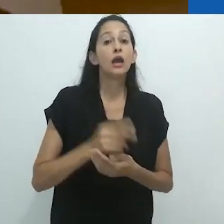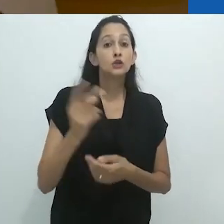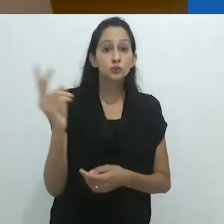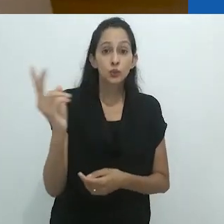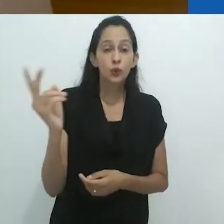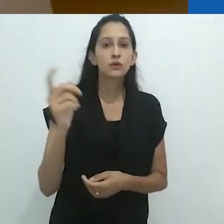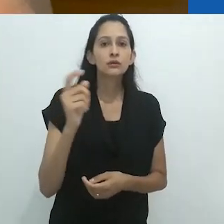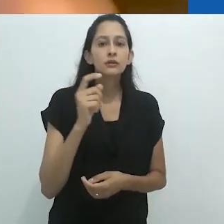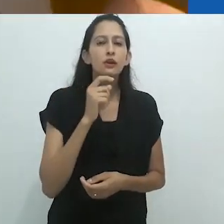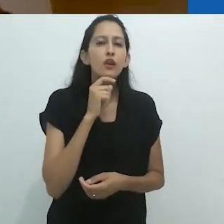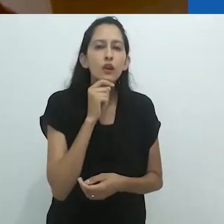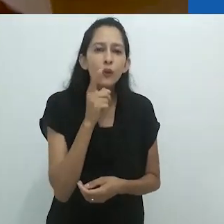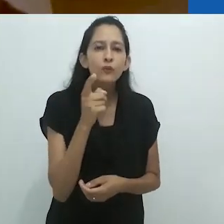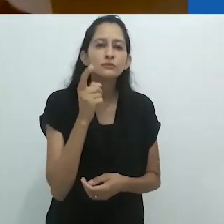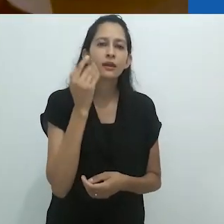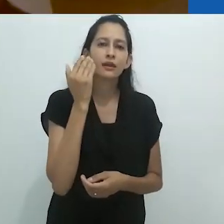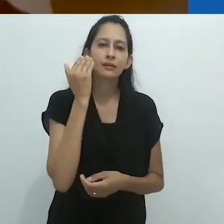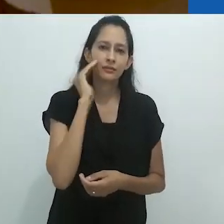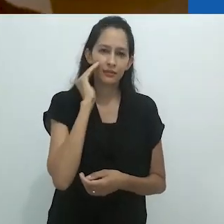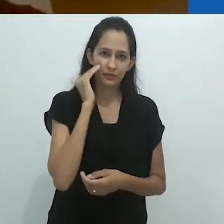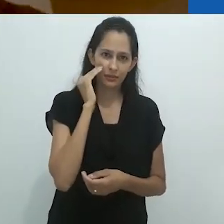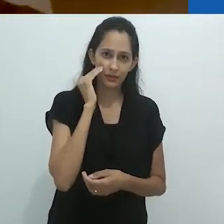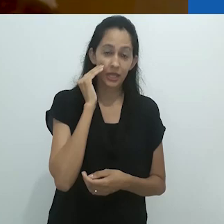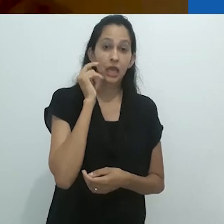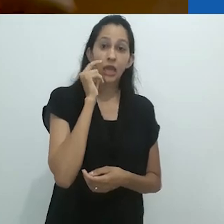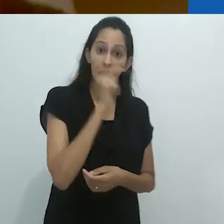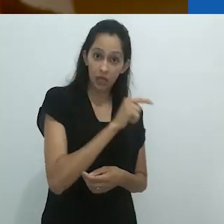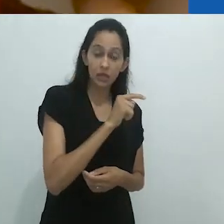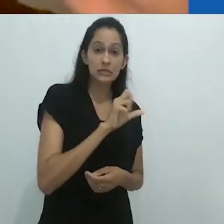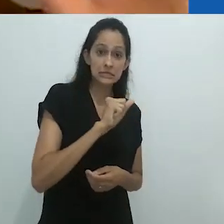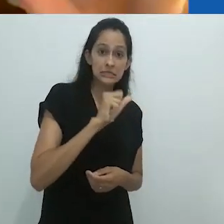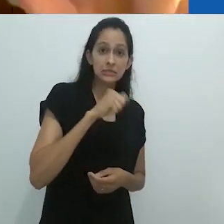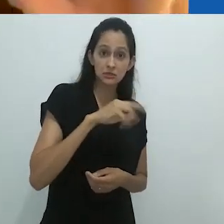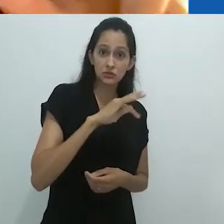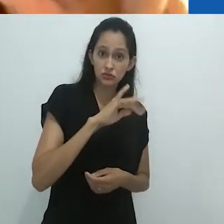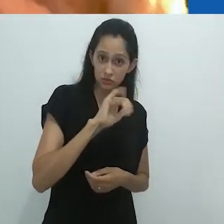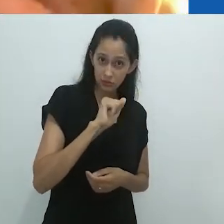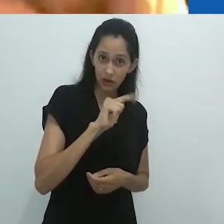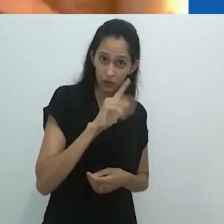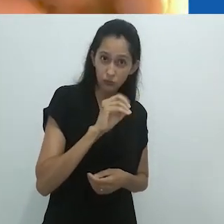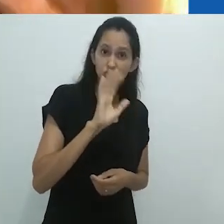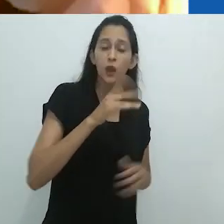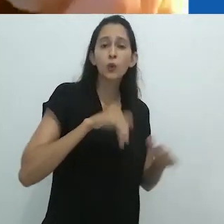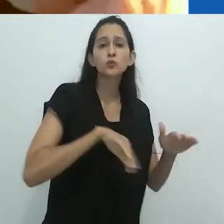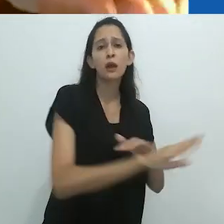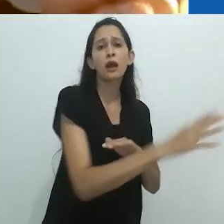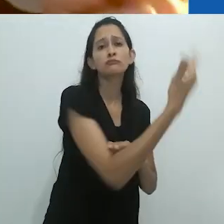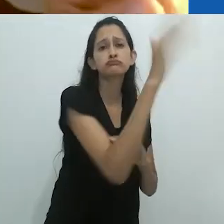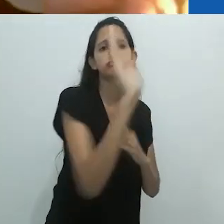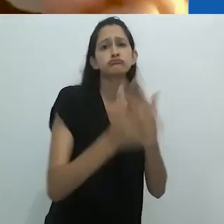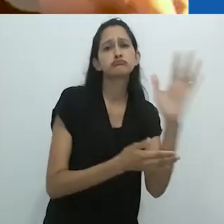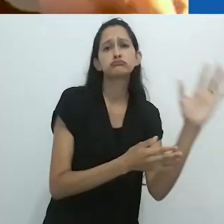Eles não conseguiam assimilar o fato de que ele era um indígena da floresta